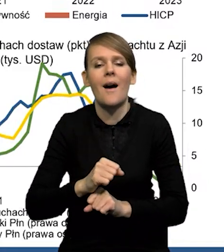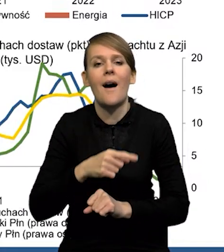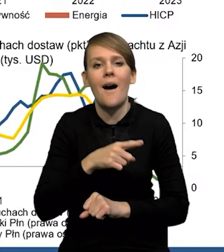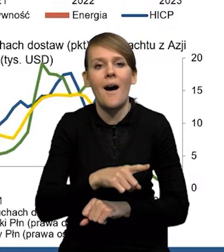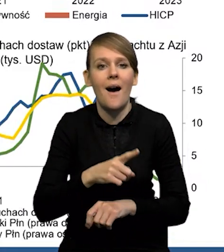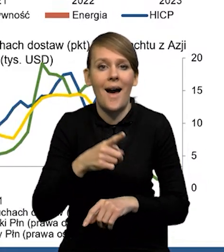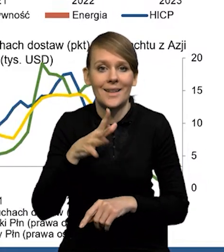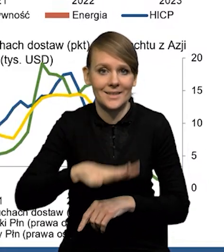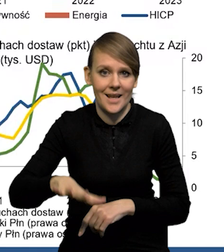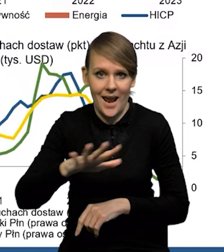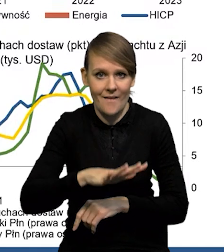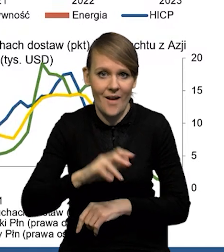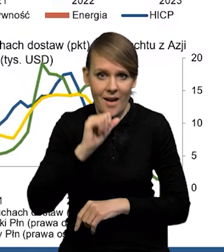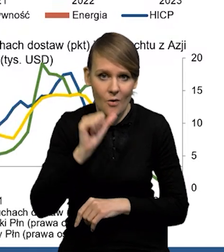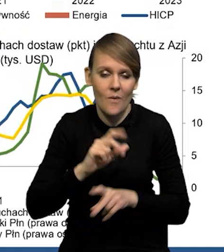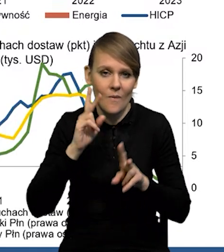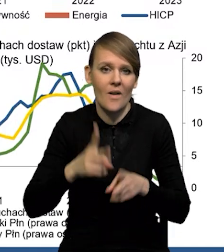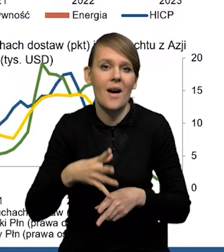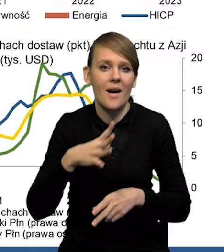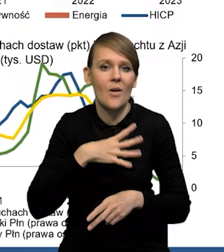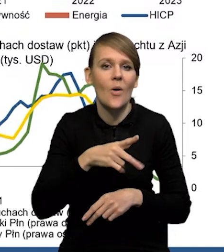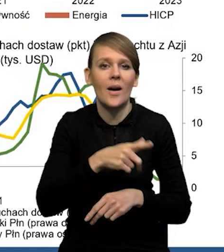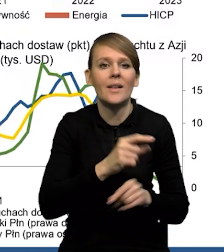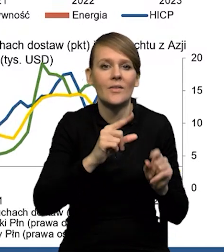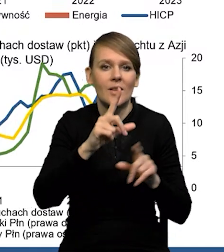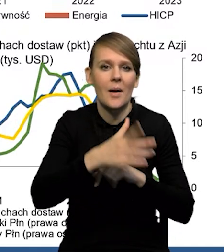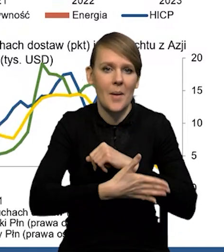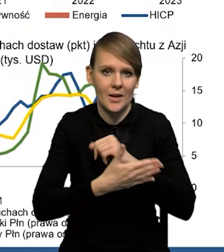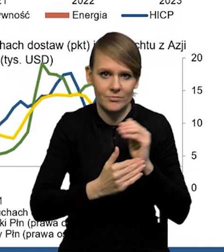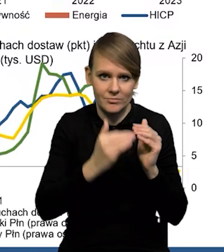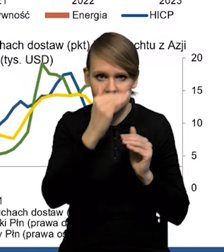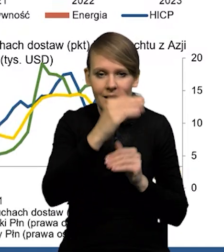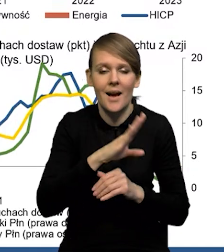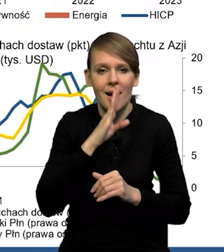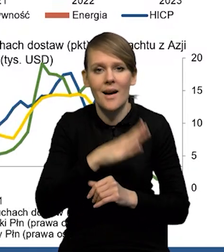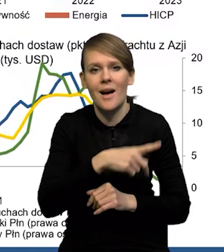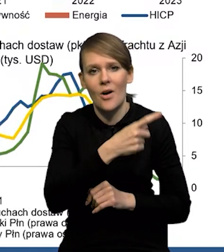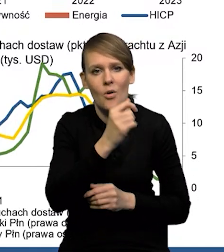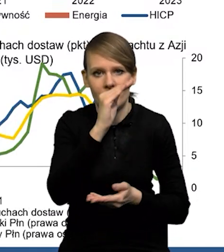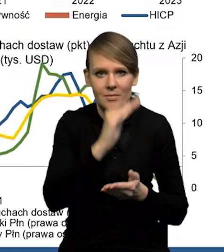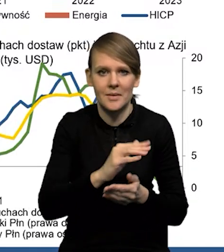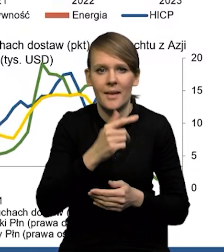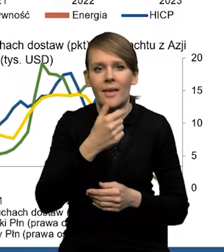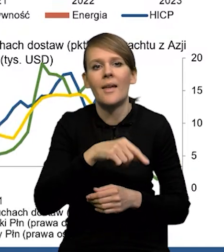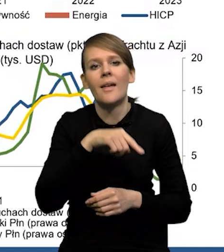W przypadku rzeczywiście strefy euro mieliśmy wzrost inflacji bazowej, w przypadku Stanów mieliśmy niewielki spadek o jedną dziesiątą,